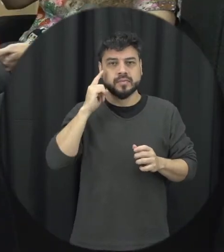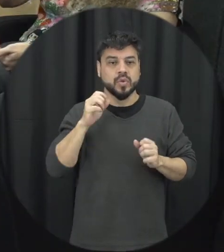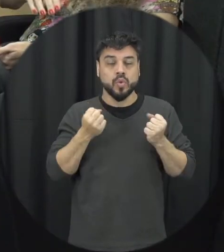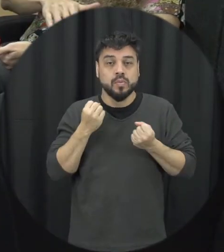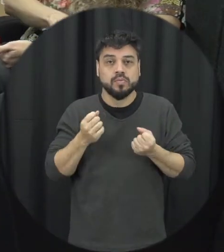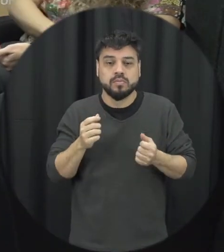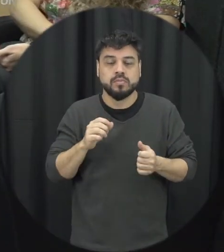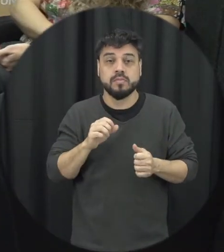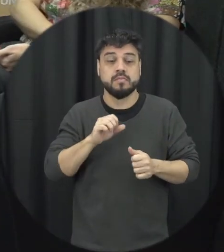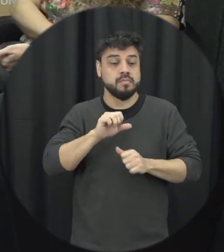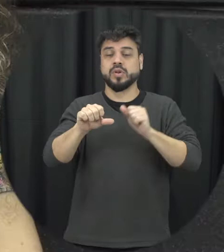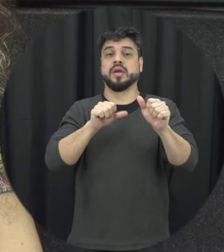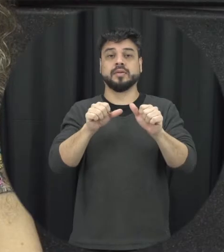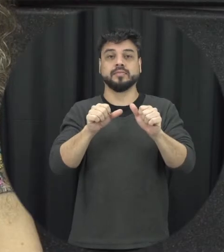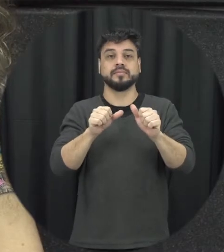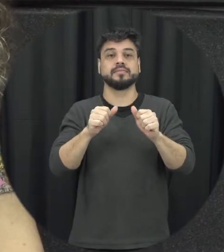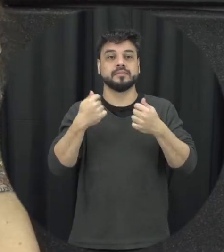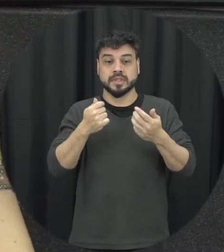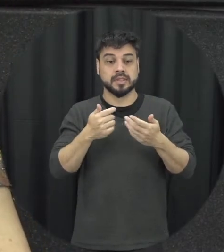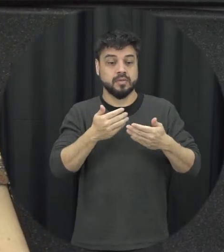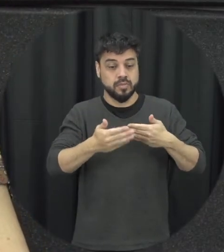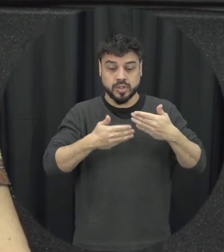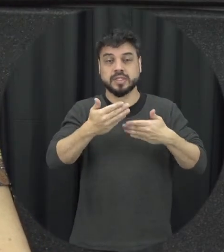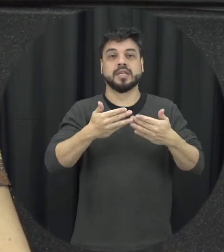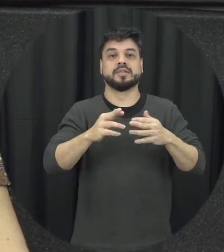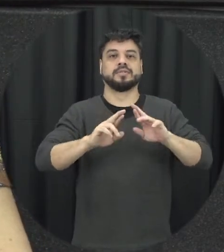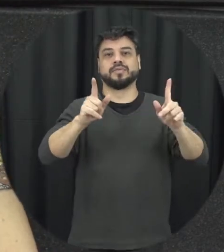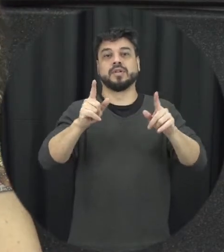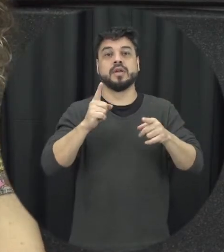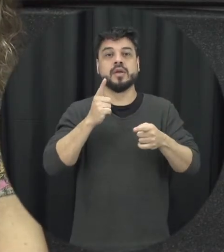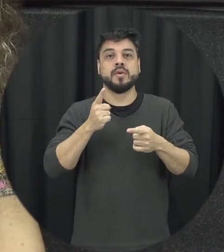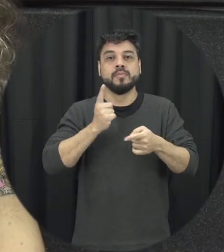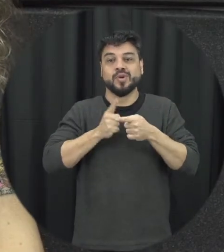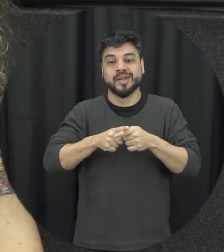como a gente desconstruir esse processo como a gente desaprender tudo isso que a gente aprendeu